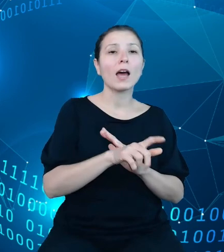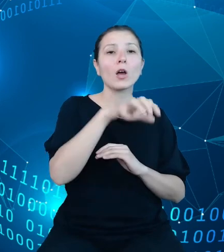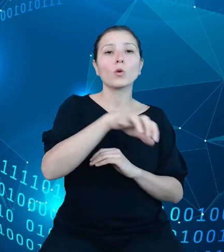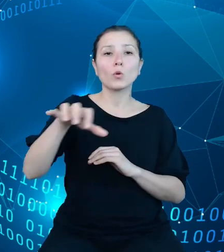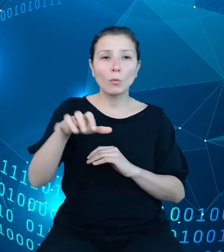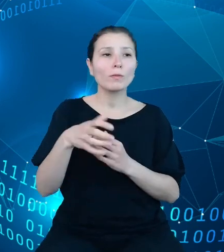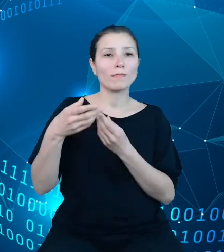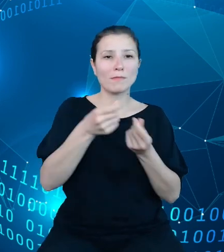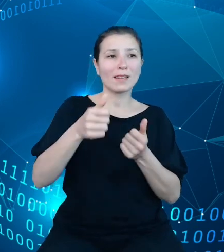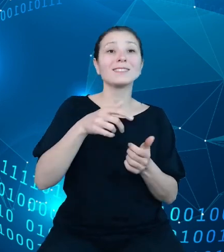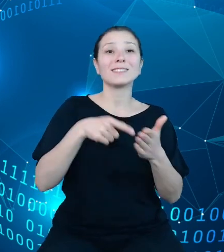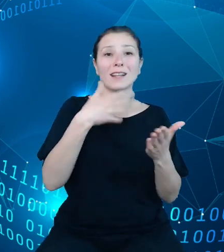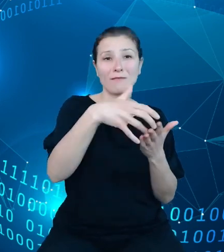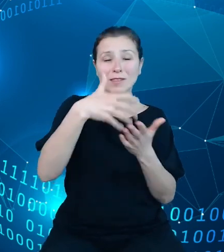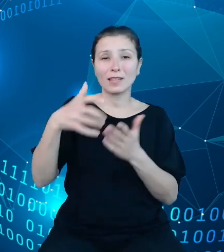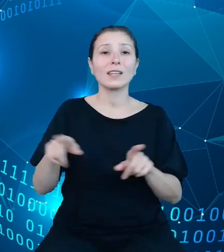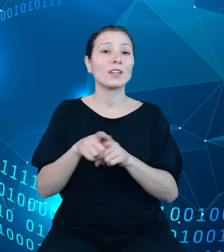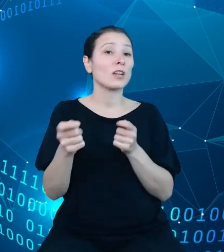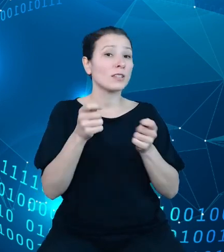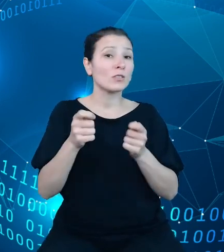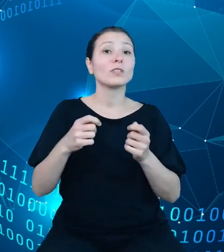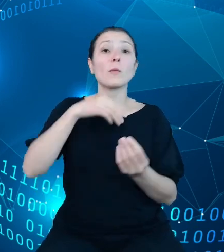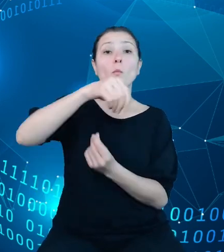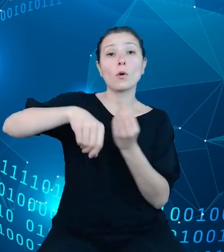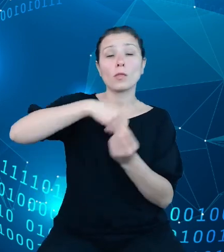płynnością budżetu państwa oraz prowadzenie rachunkowości budżetu